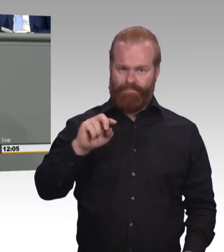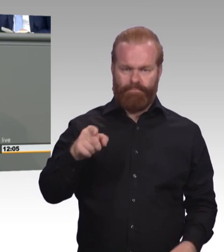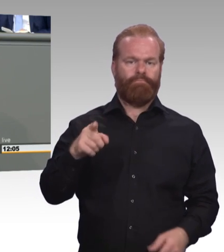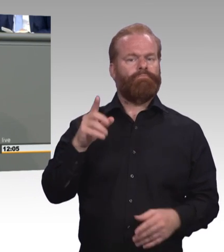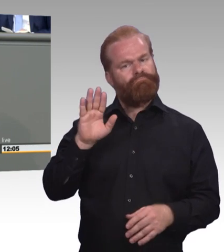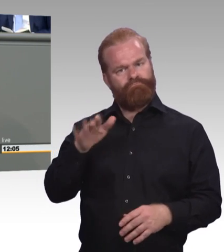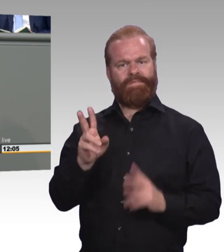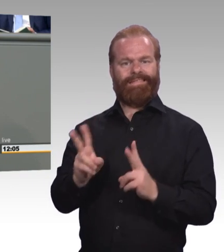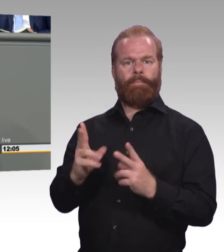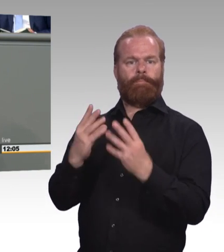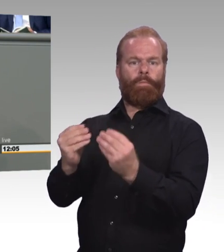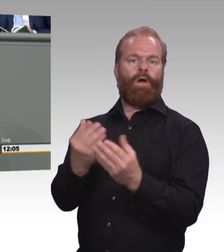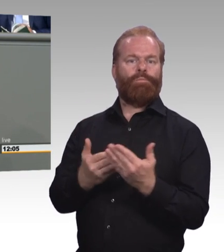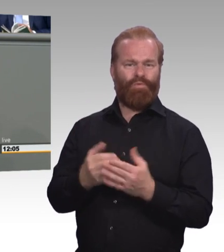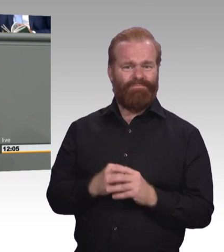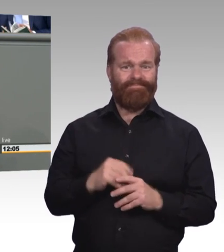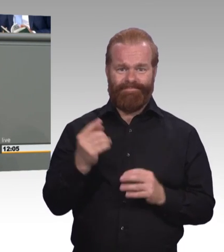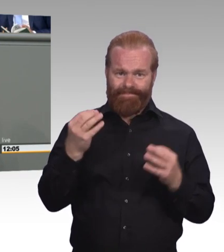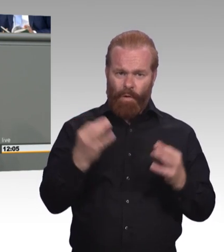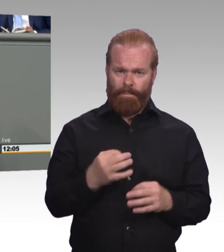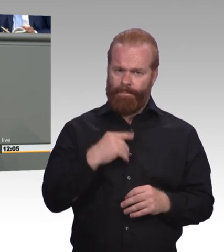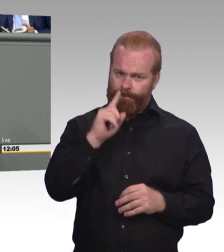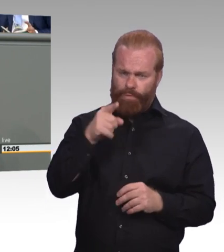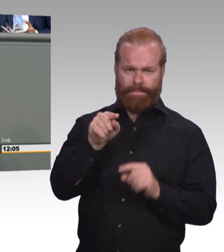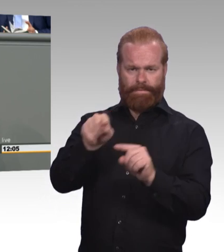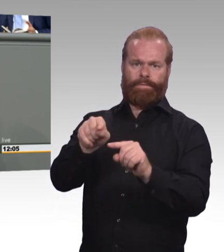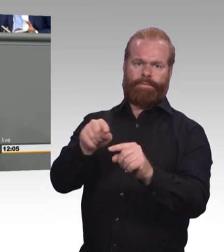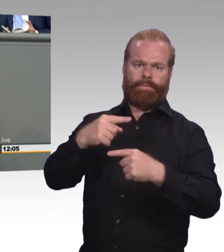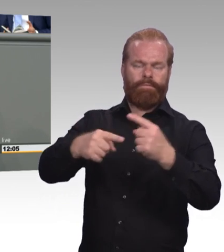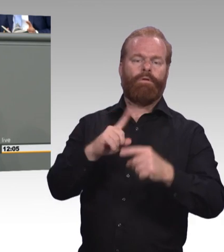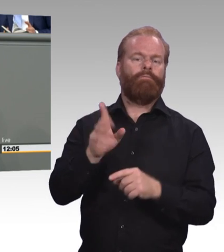der höher qualifizierenden Berufsbildung. Die ist in unseren Augen auch sehr dringend nötig.